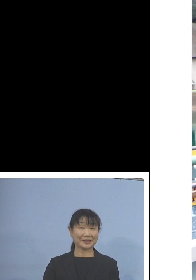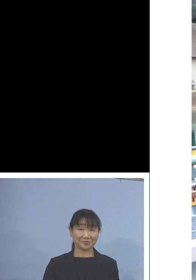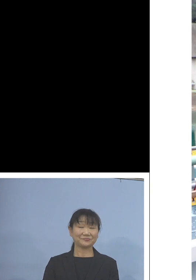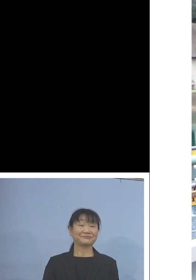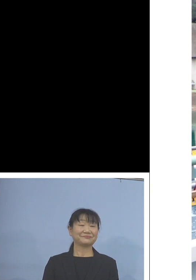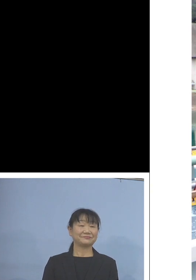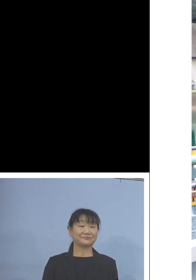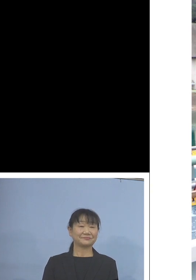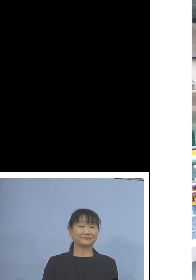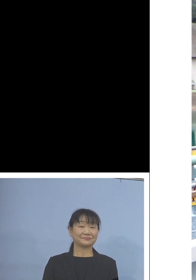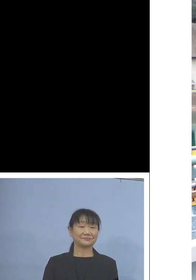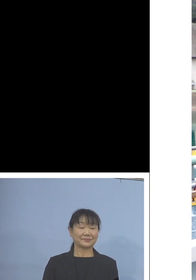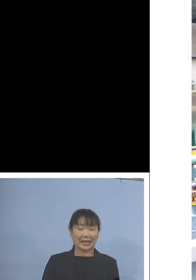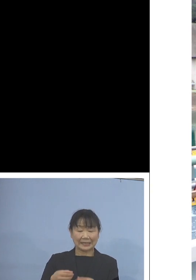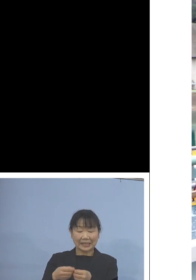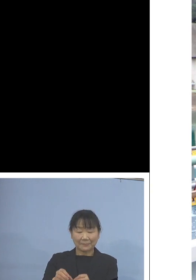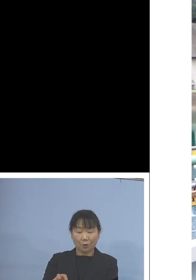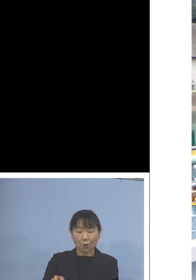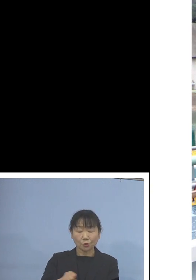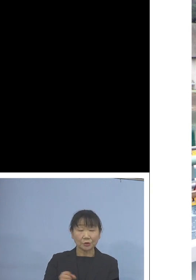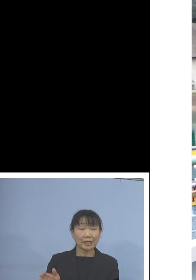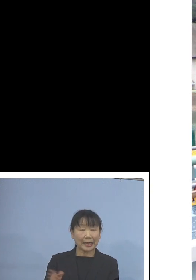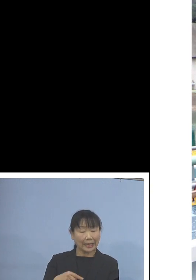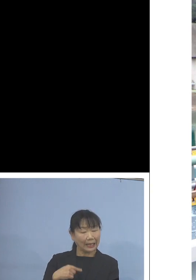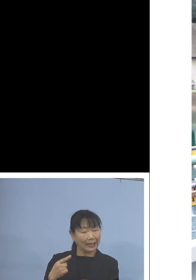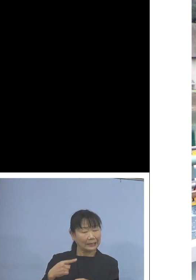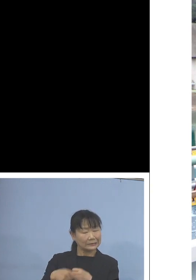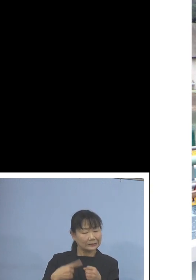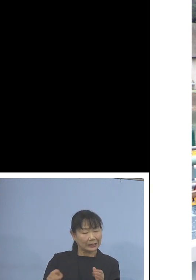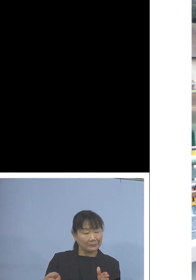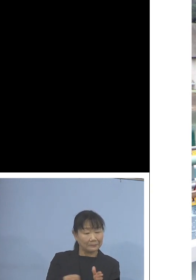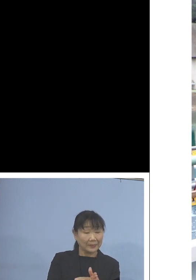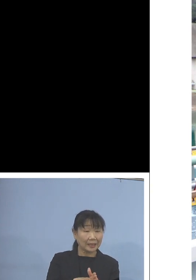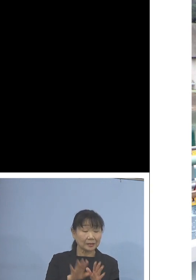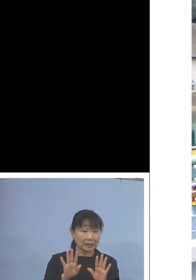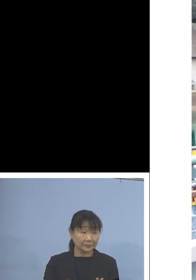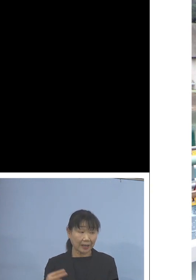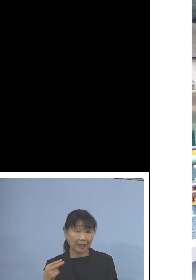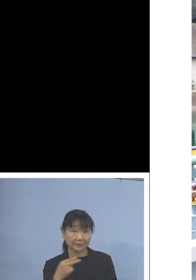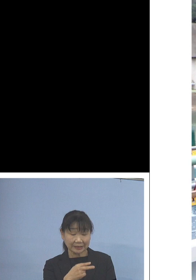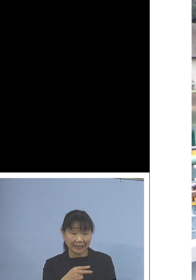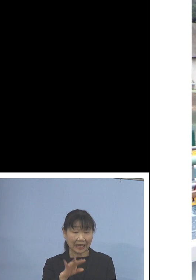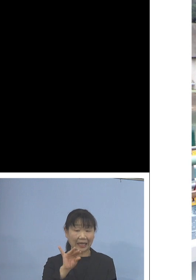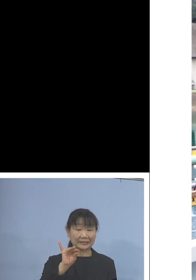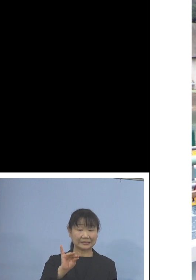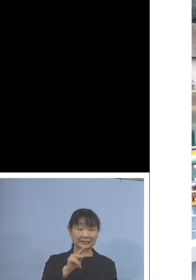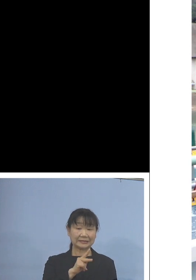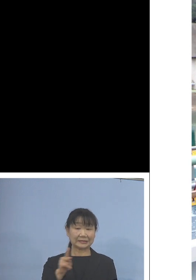卵をとってから約1年経過した 今見ていただいた稚貝でありますけれどね